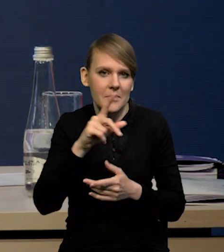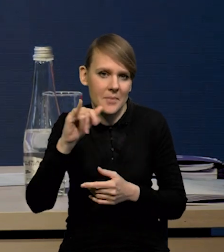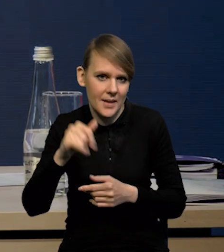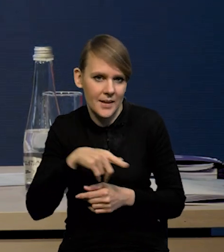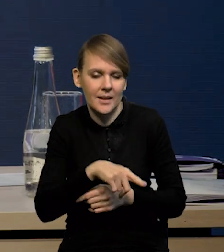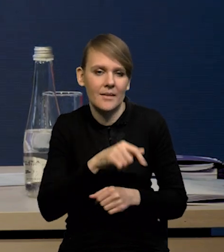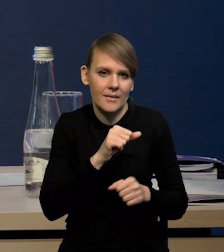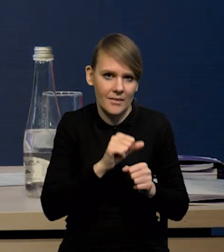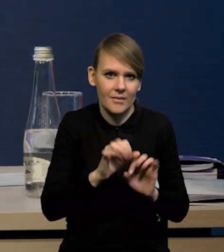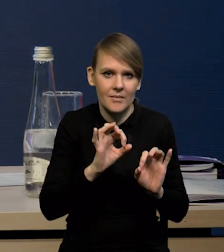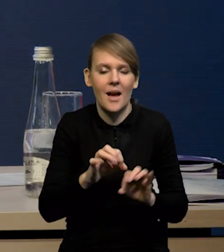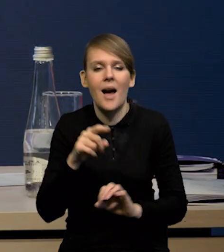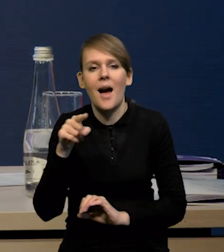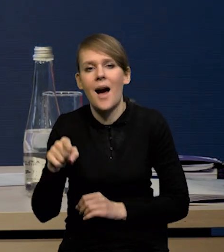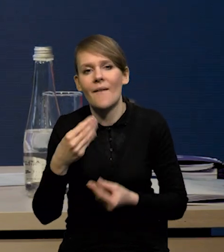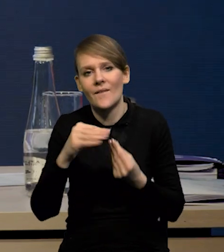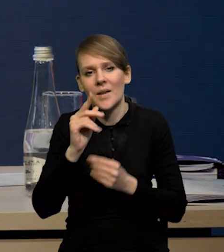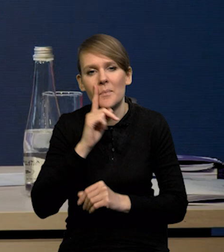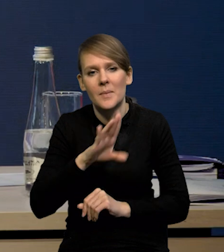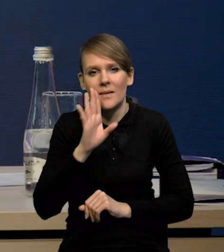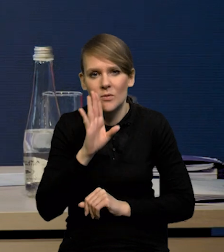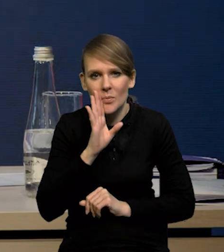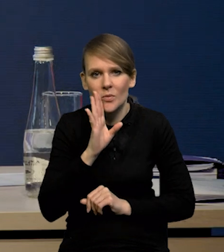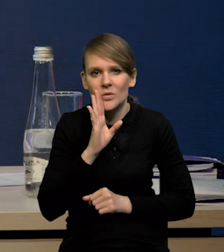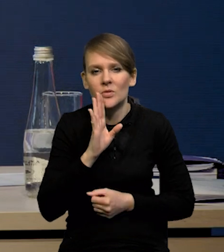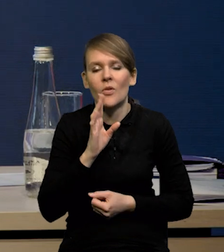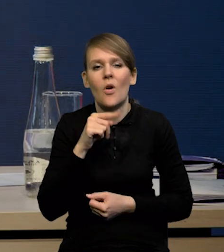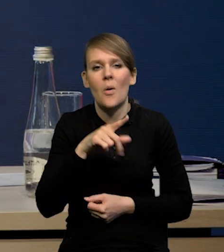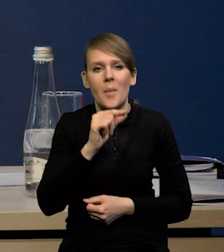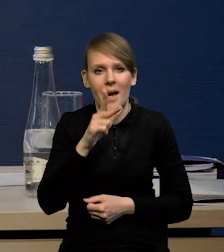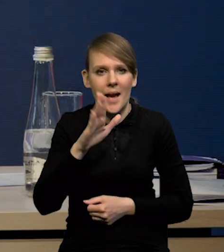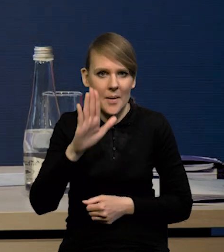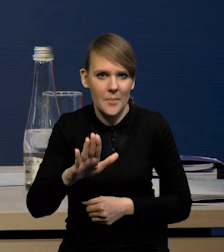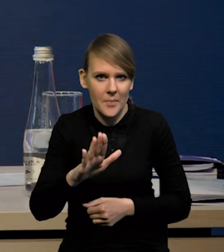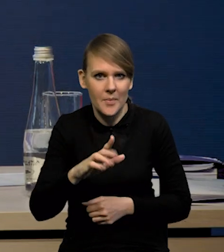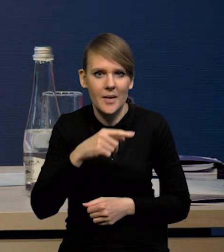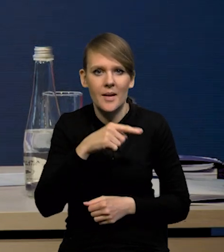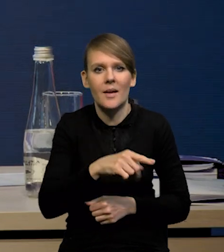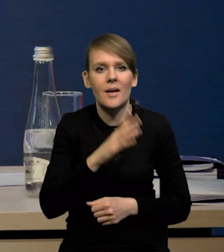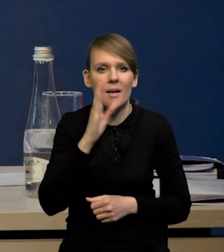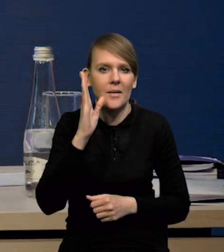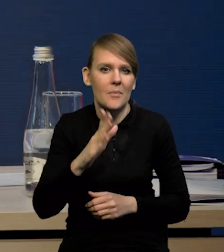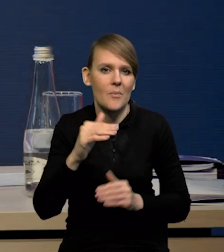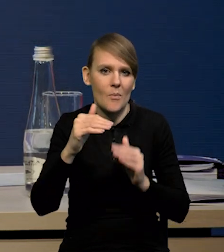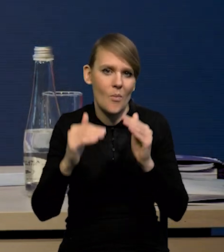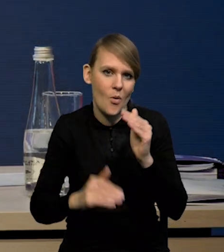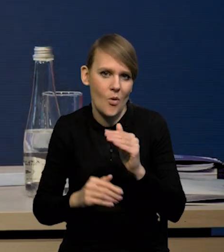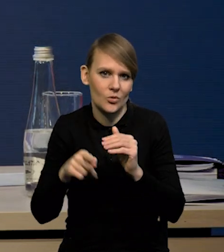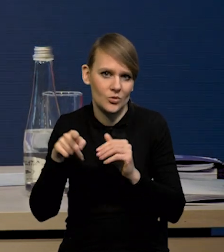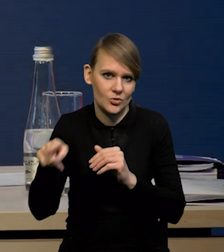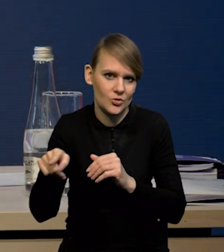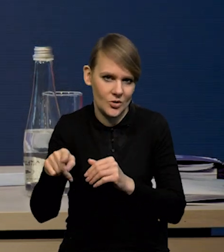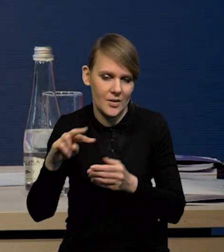natomiast nieco wyższe prawdopodobieństwo tego, że dynamika PKB ukształtuje się poniżej ścieżki centralnej projekcji.